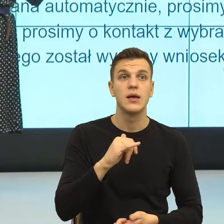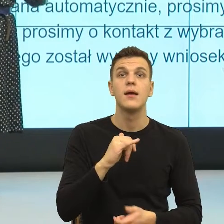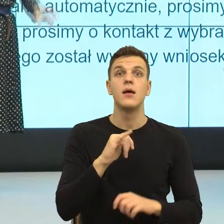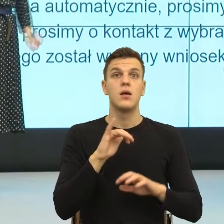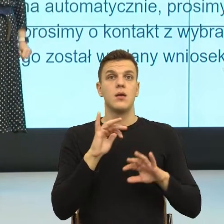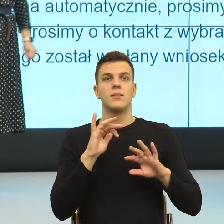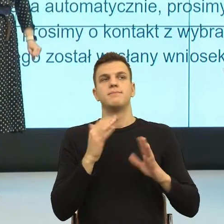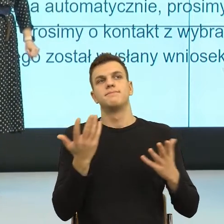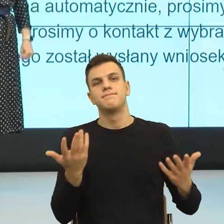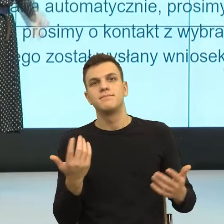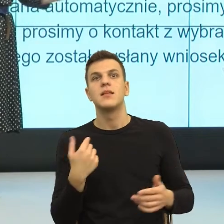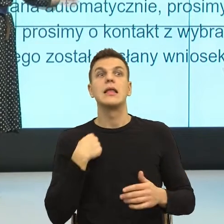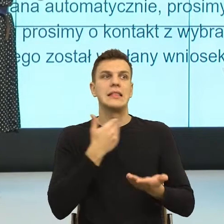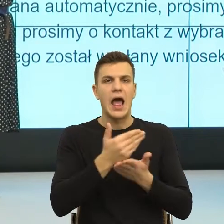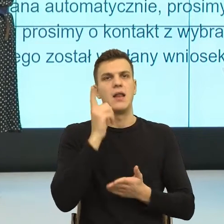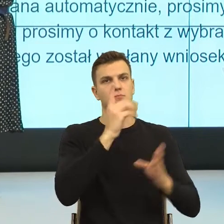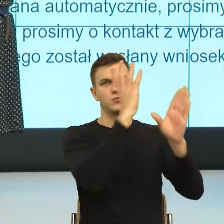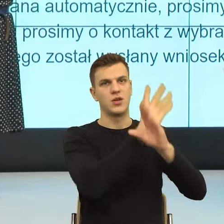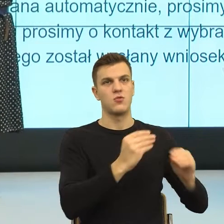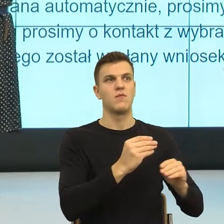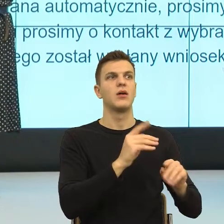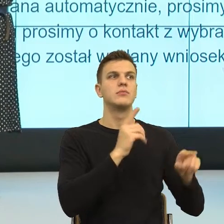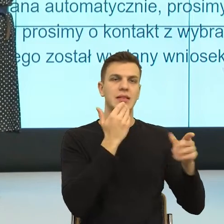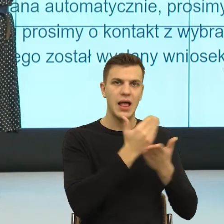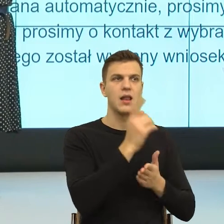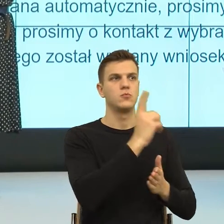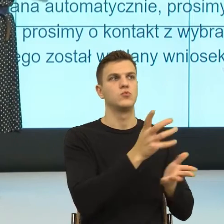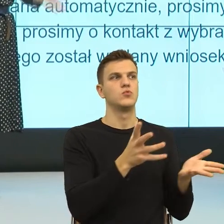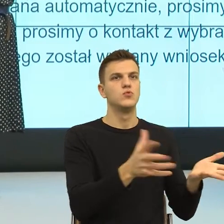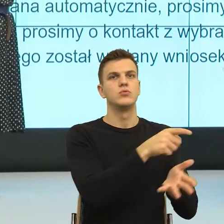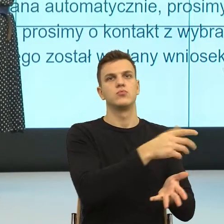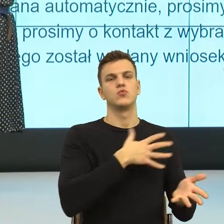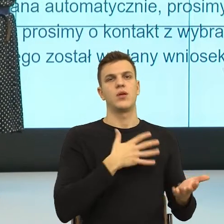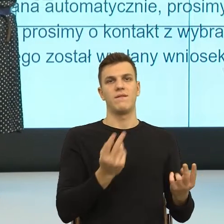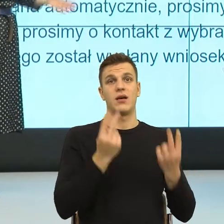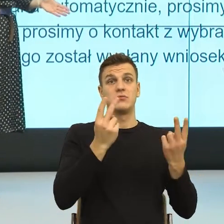Czyli rozumiem, że nie wiedziała pani, że trzeba złożyć wniosek o to, że ma pani takie ogrzewanie,